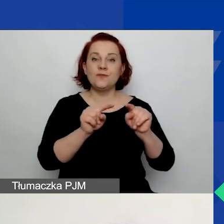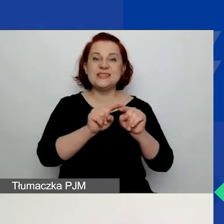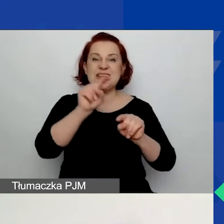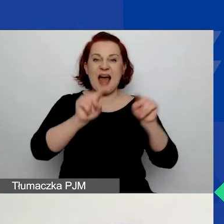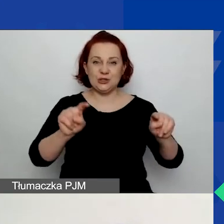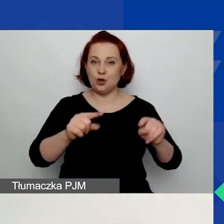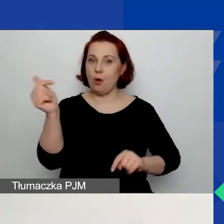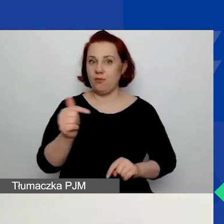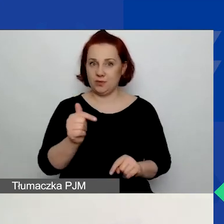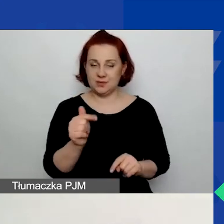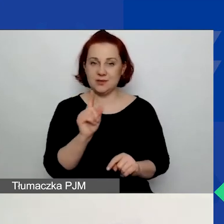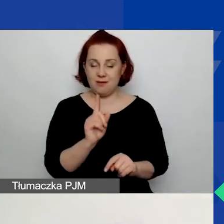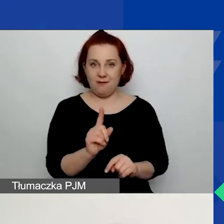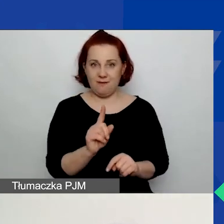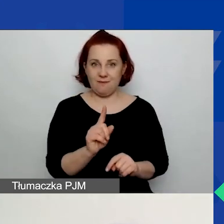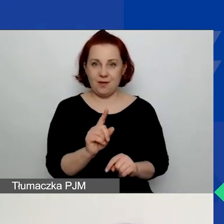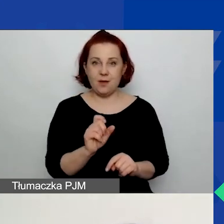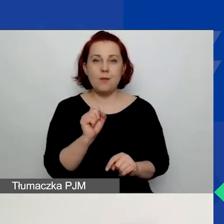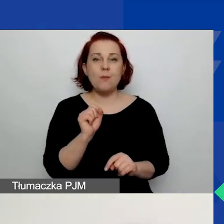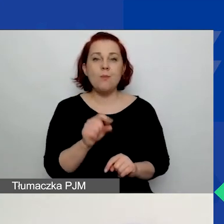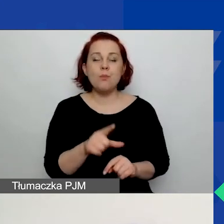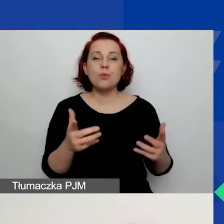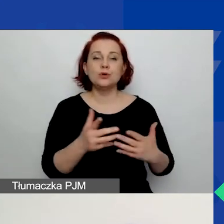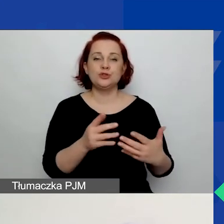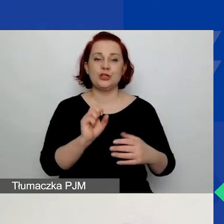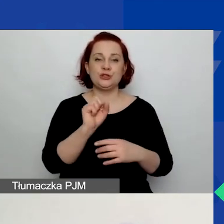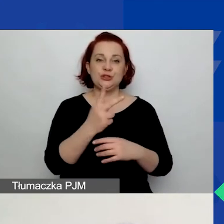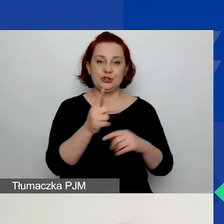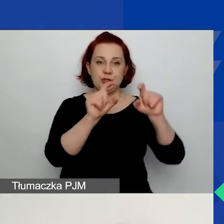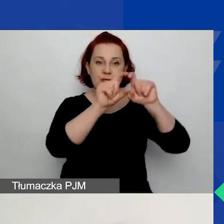i on znajduje się nad trzema tabelami obszarowymi,